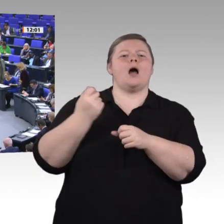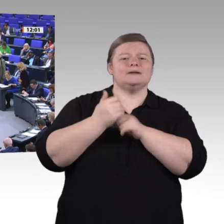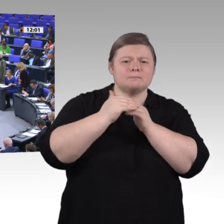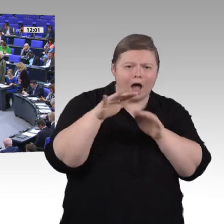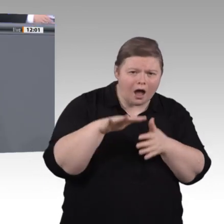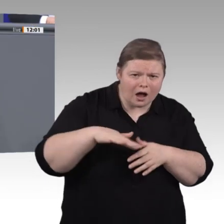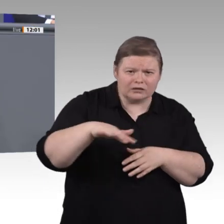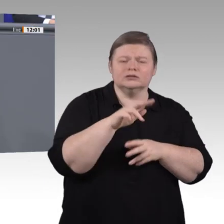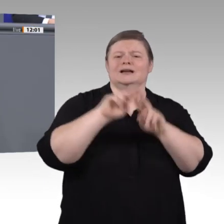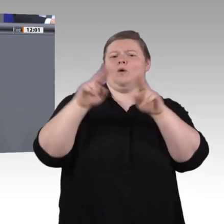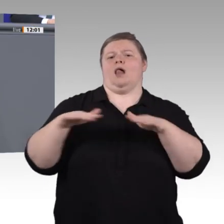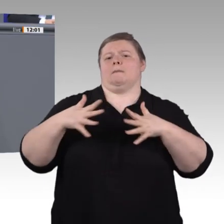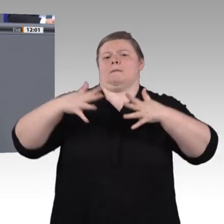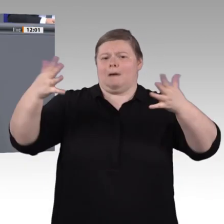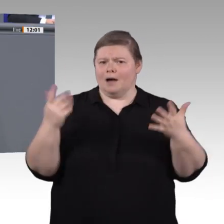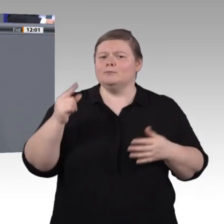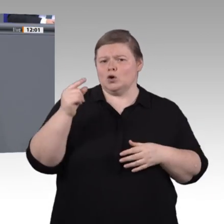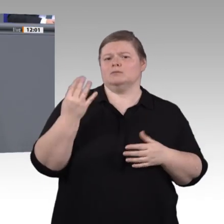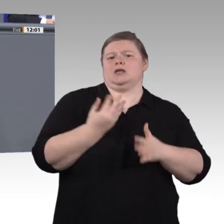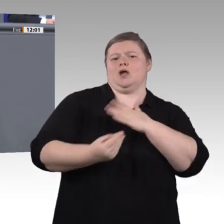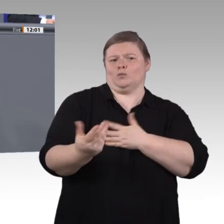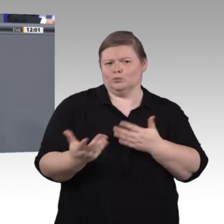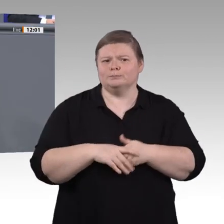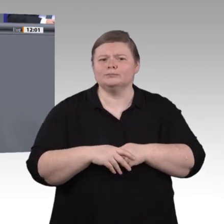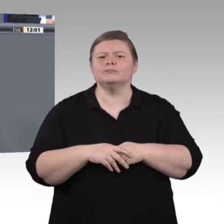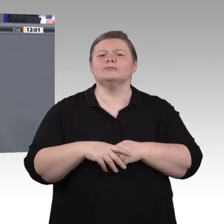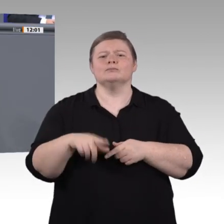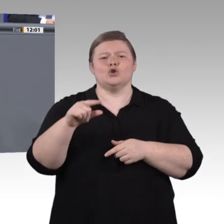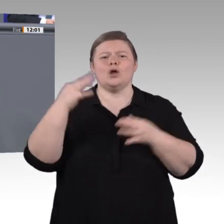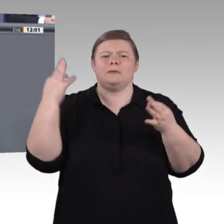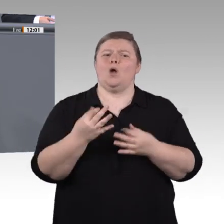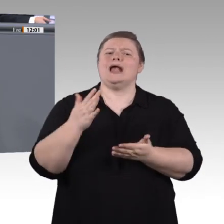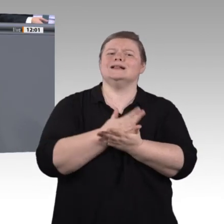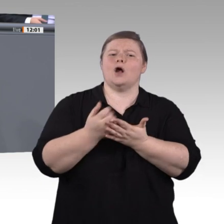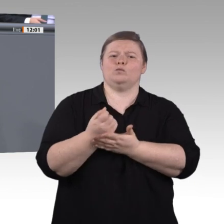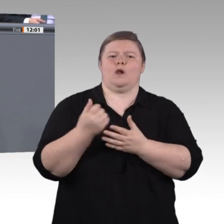Bildung darf nicht darauf reduziert werden, dass man Software, die in Unternehmen gebraucht